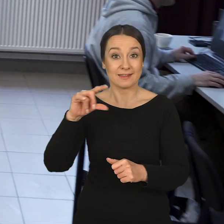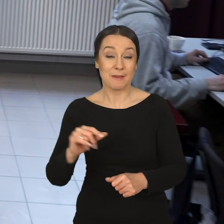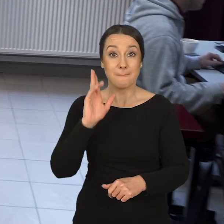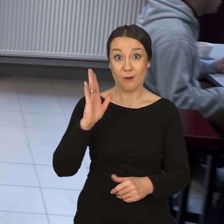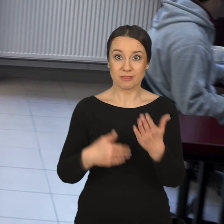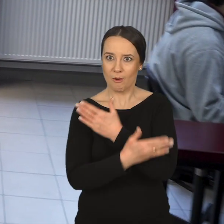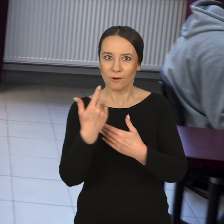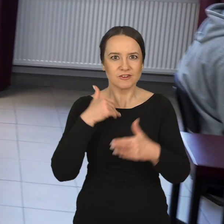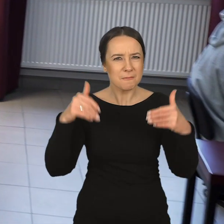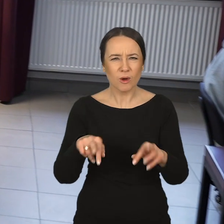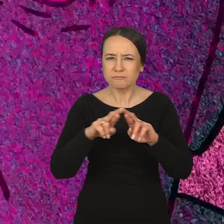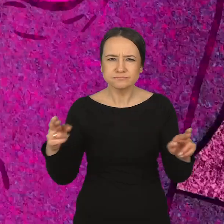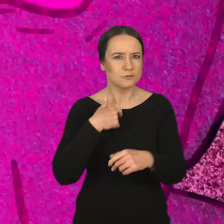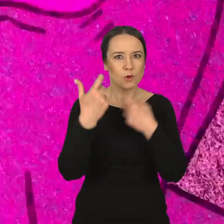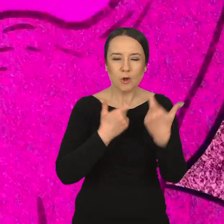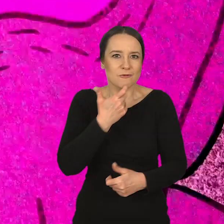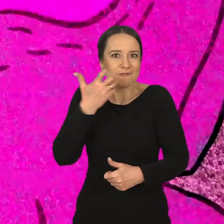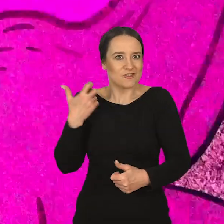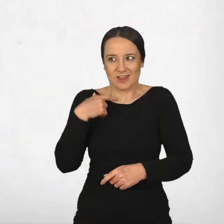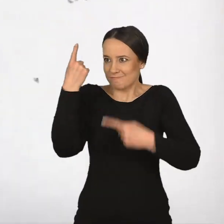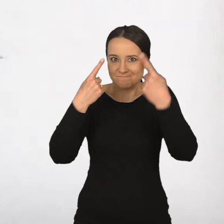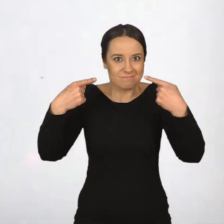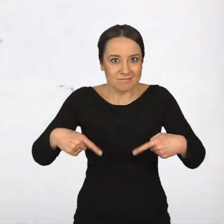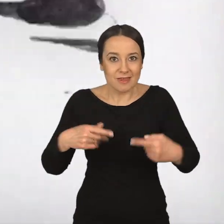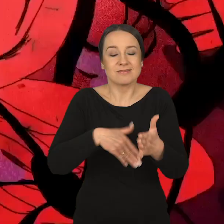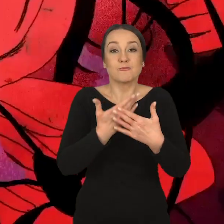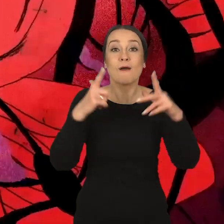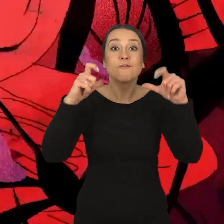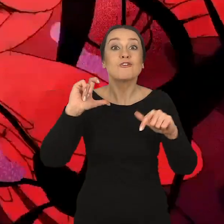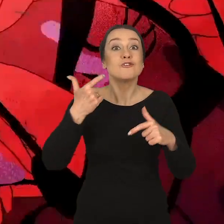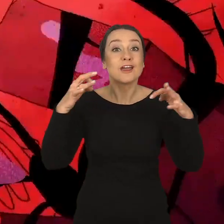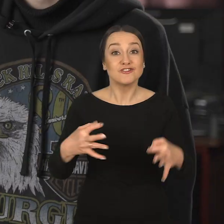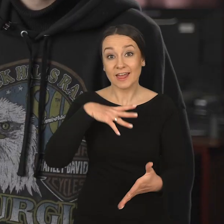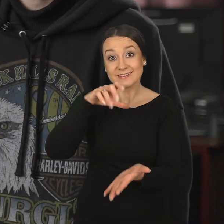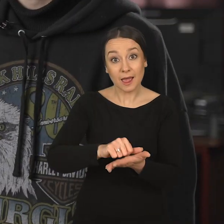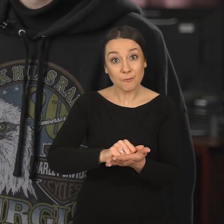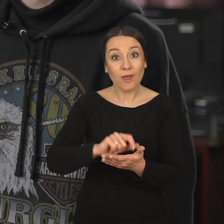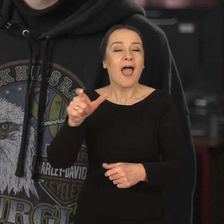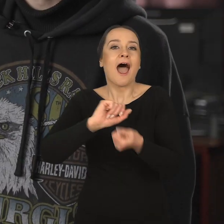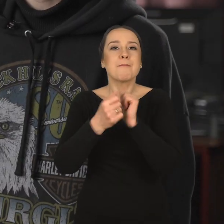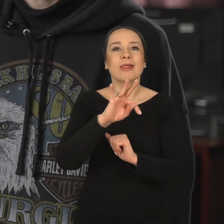Dopiero potem okazało się, że mogę tutaj robić rzeczy, które wcześniej nie przyszłyby mi do głowy. Czyli na przykład fotografia, którą dzisiaj się zajmuję,